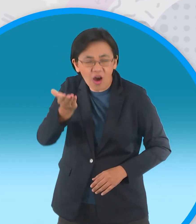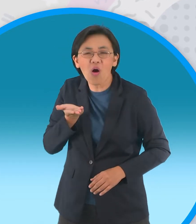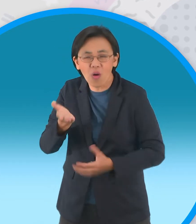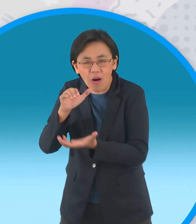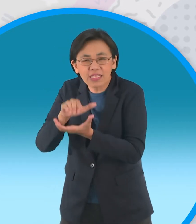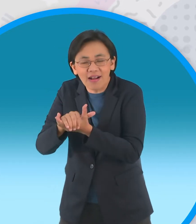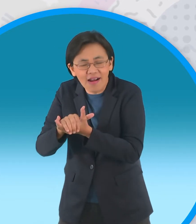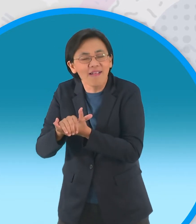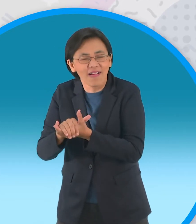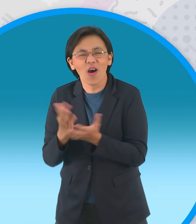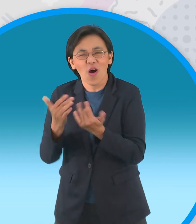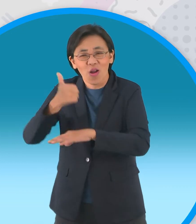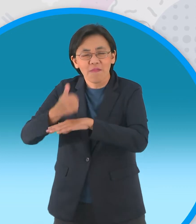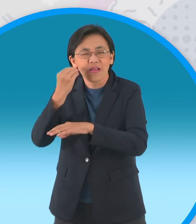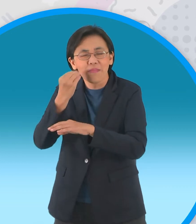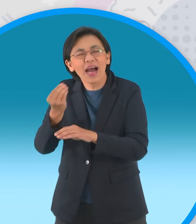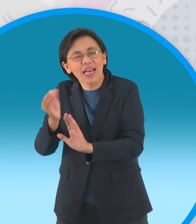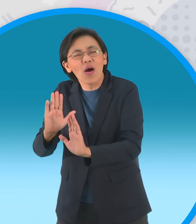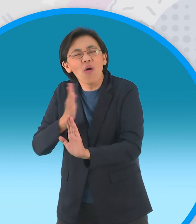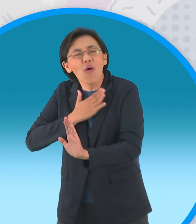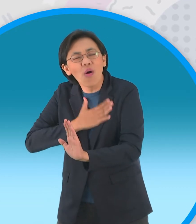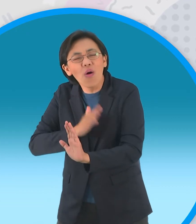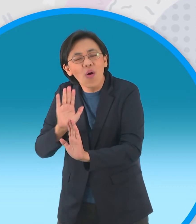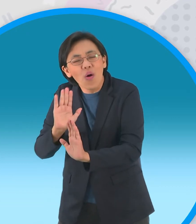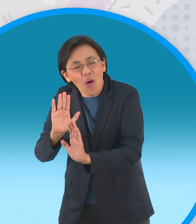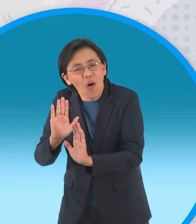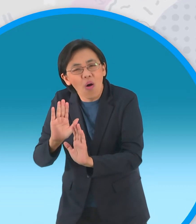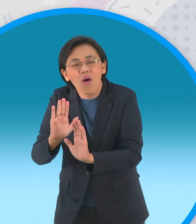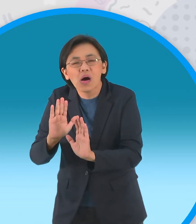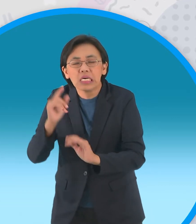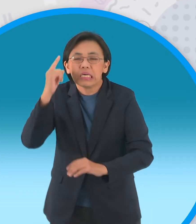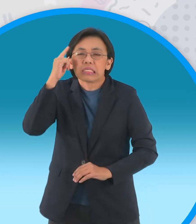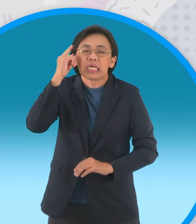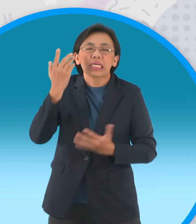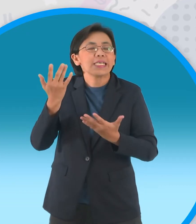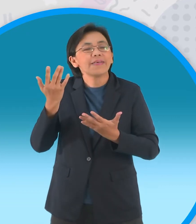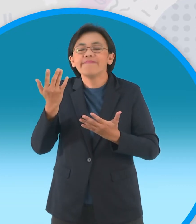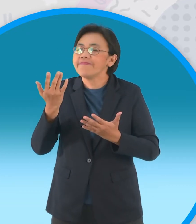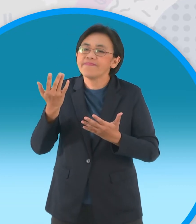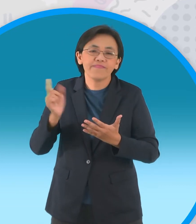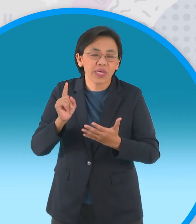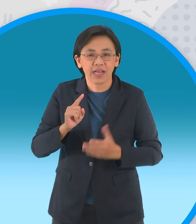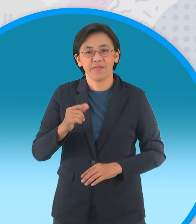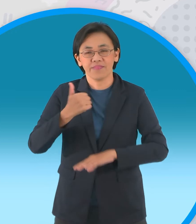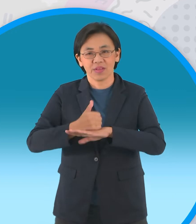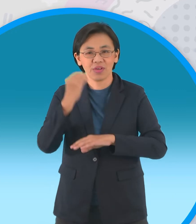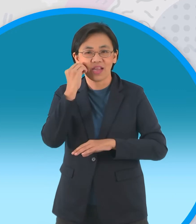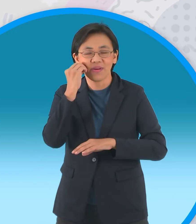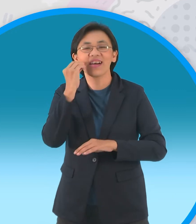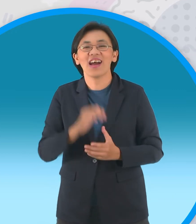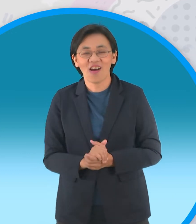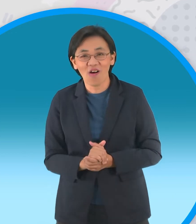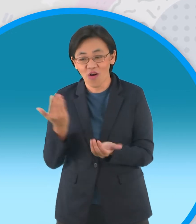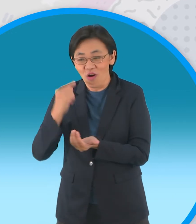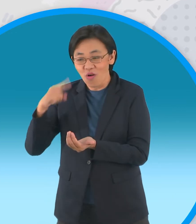จนกว่าผู้ใหญ่จะใจออกแต่แล้วความฝันของกะทิ ก็พังพินาศลงเมื่อผู้ใหญ่ยกหนูแป้งลูกสาวคนสวย